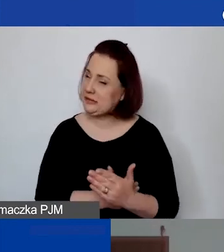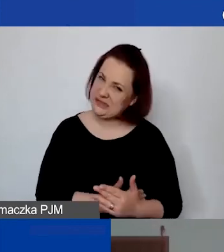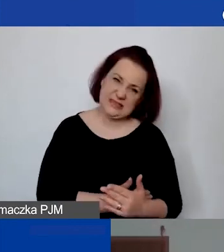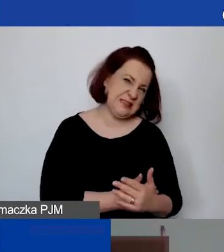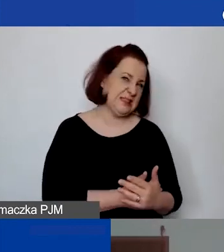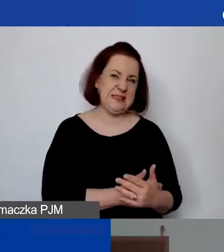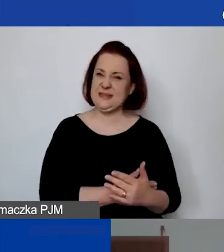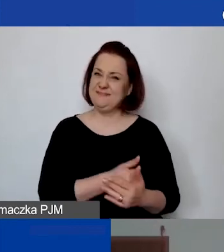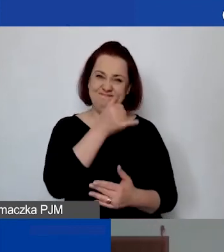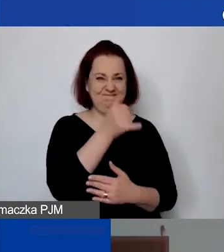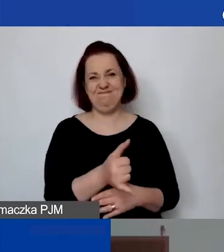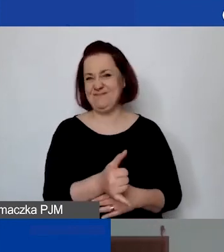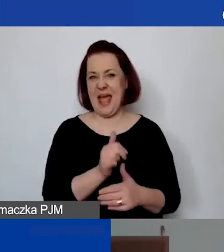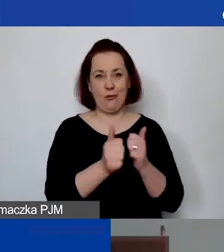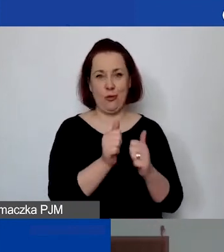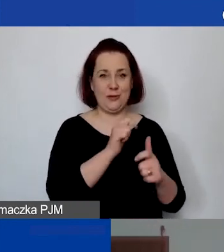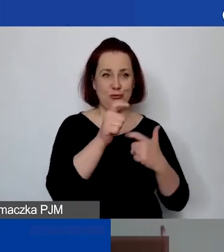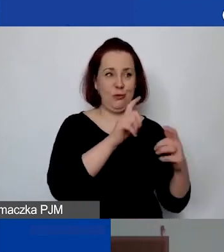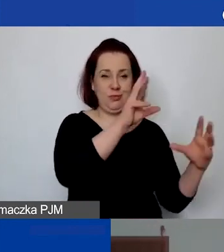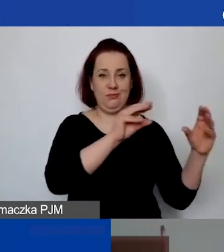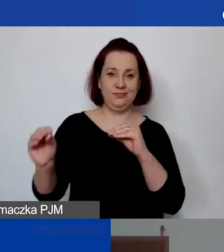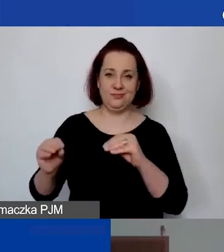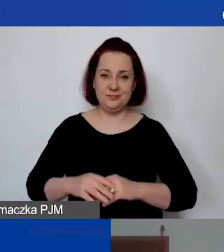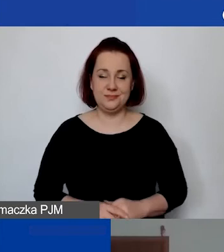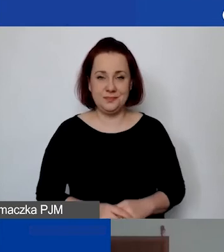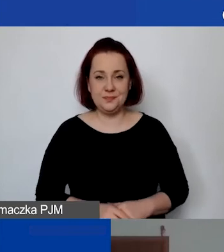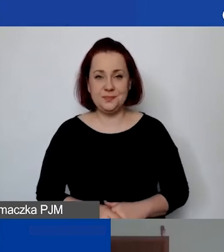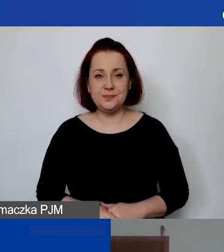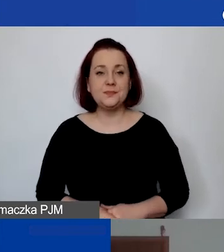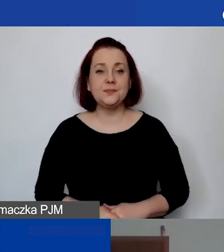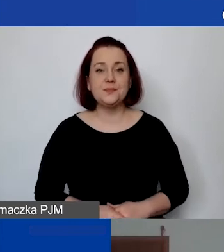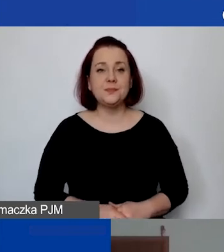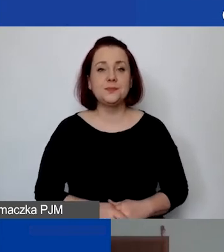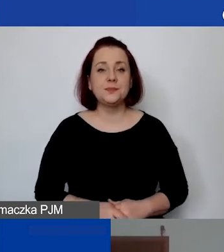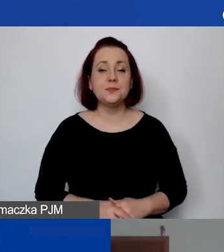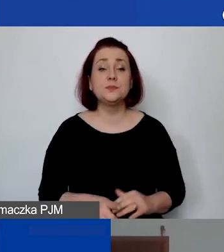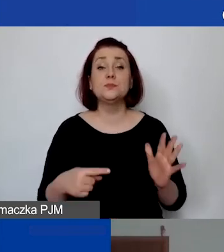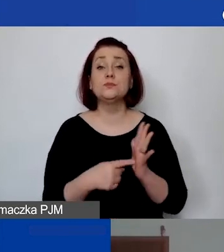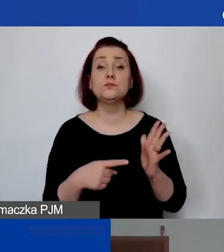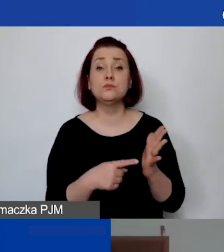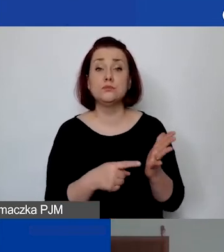Ten generator niestety... To służy nam w pewnym sensie jako notatnik